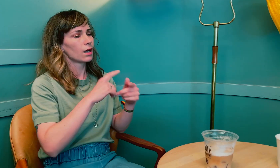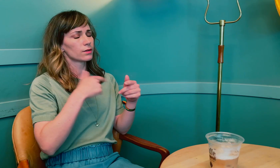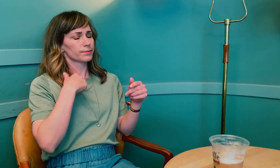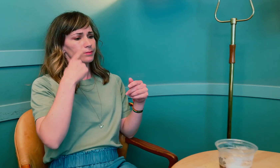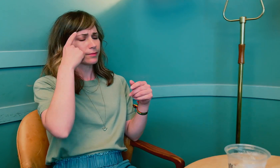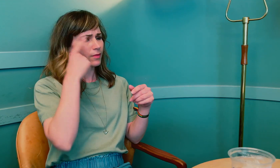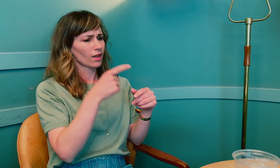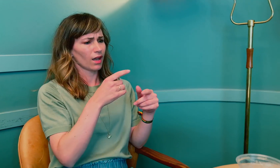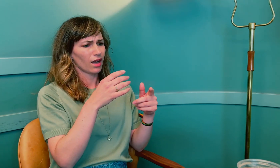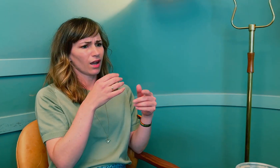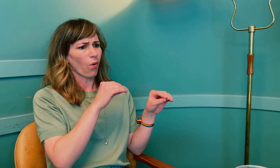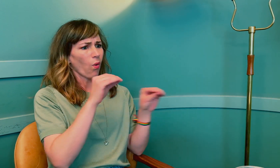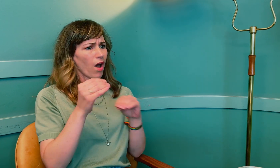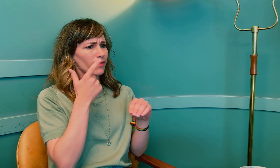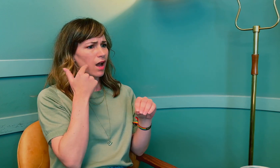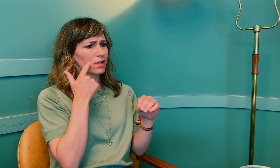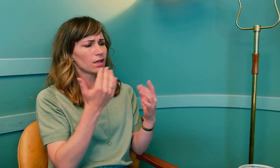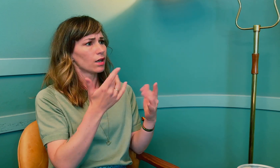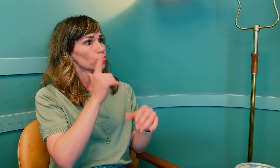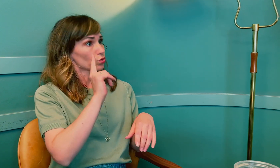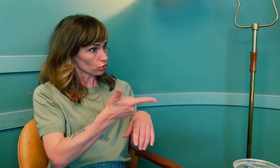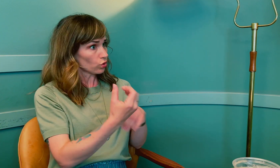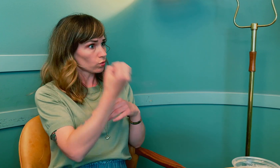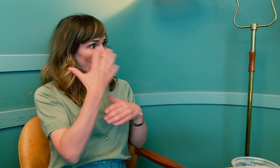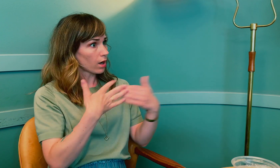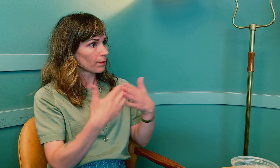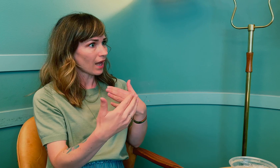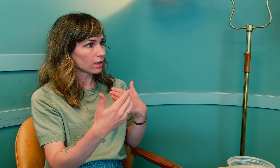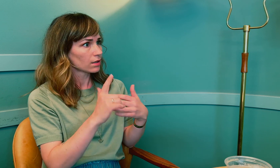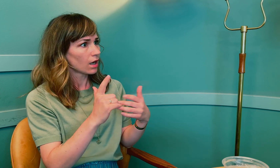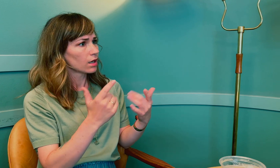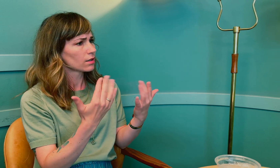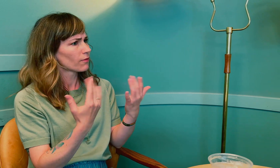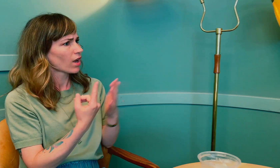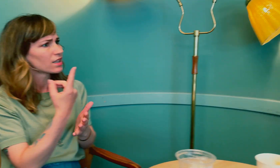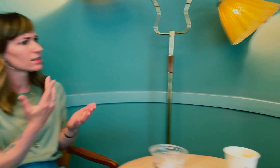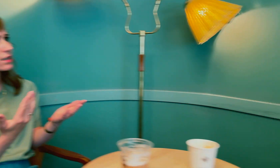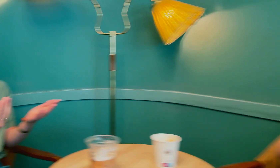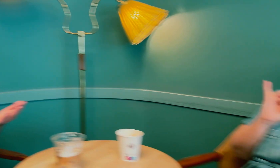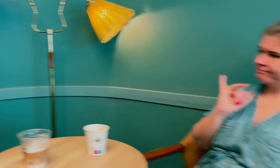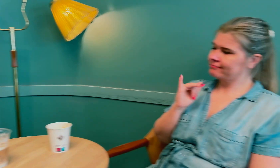Kom du i overgangsalder på grunn av strålebehandling? Eller hva skjedde?